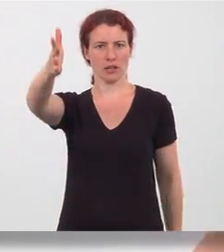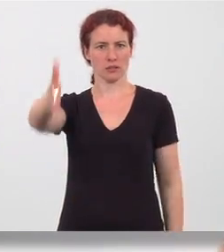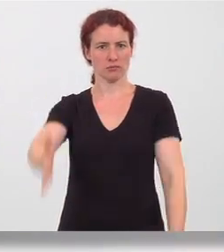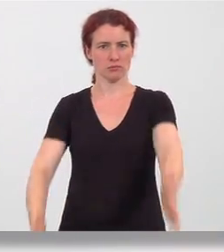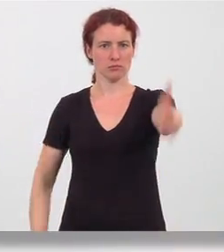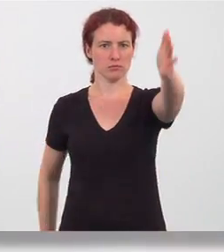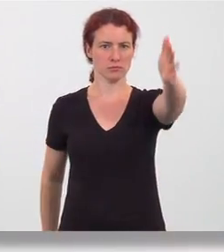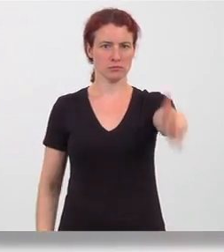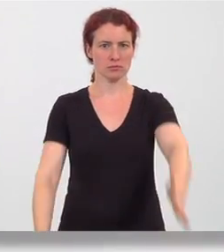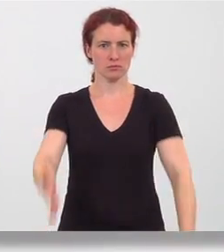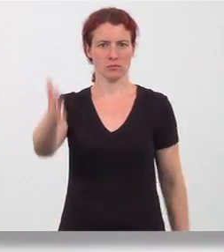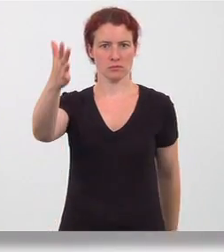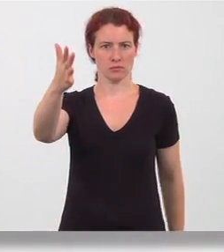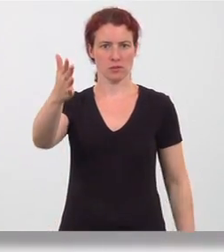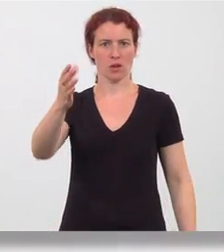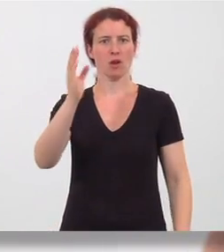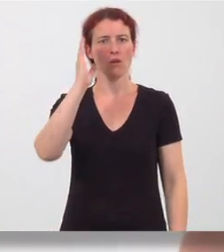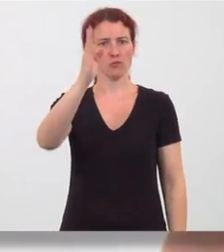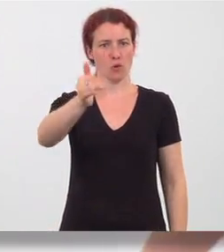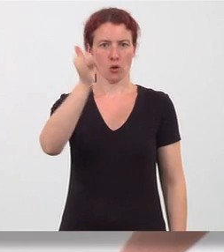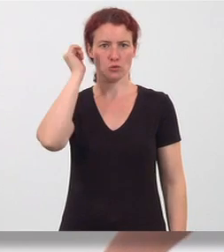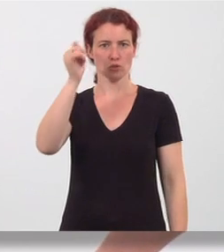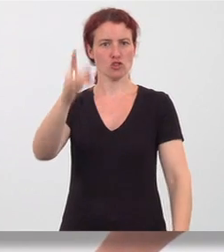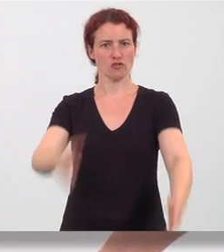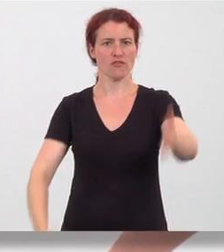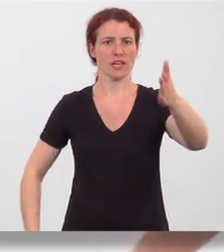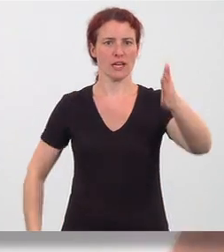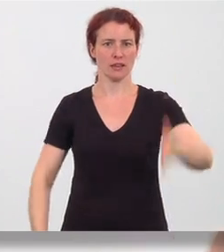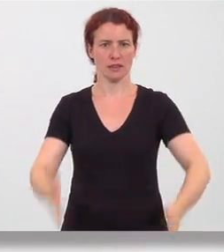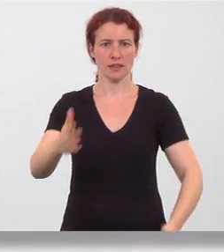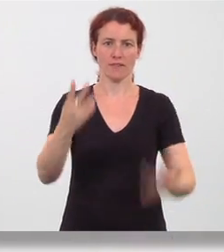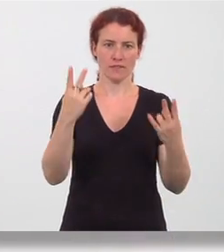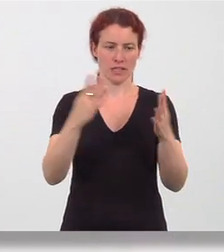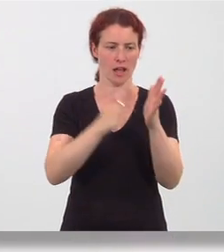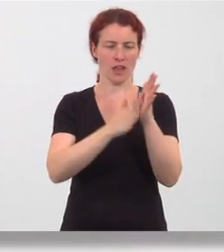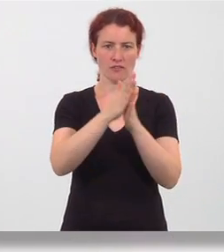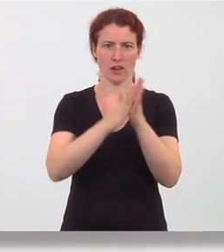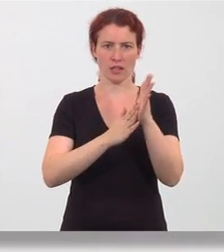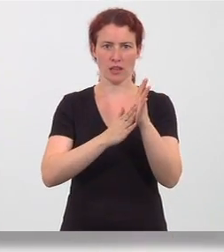Standrichtung vor und zurück geschwungen. Die Handflächen schneiden durch die Luft